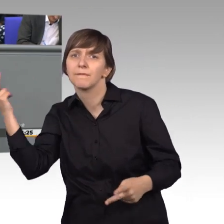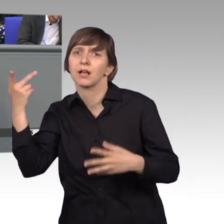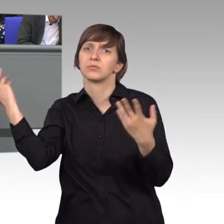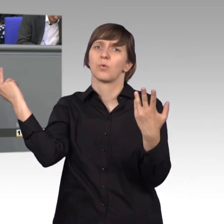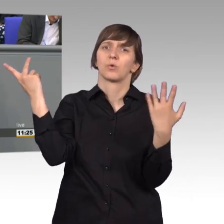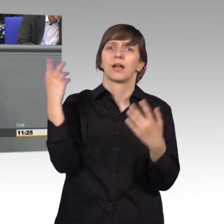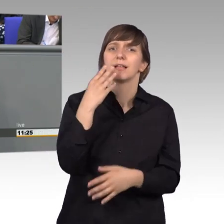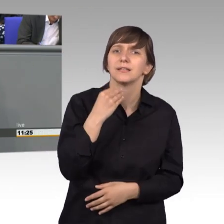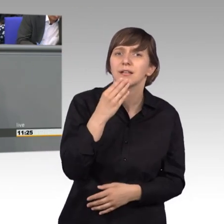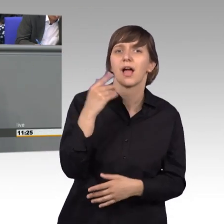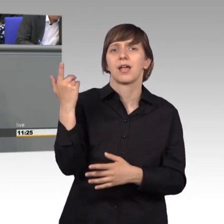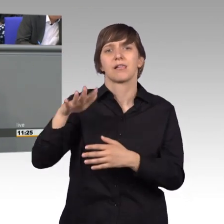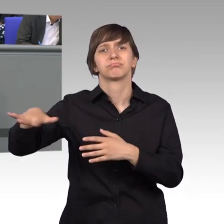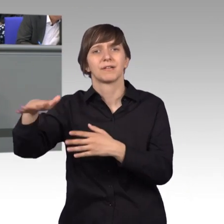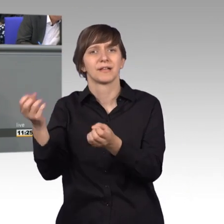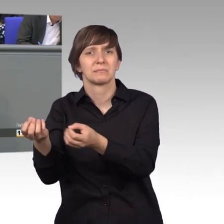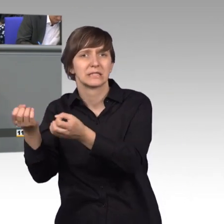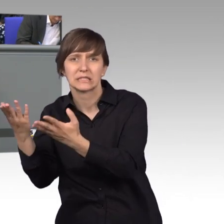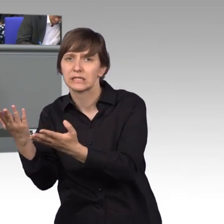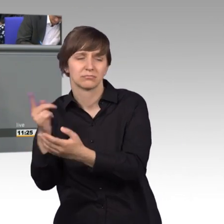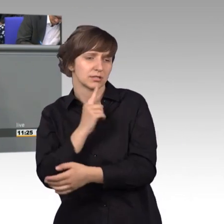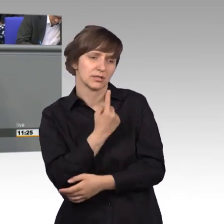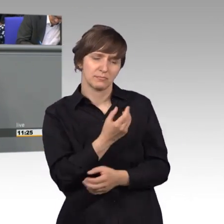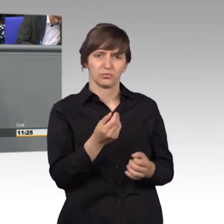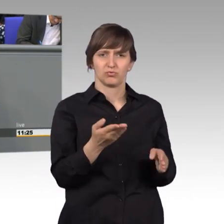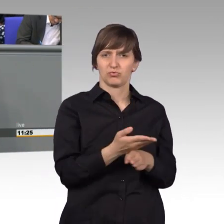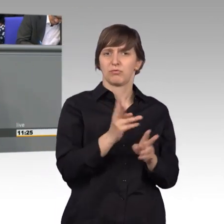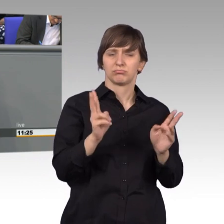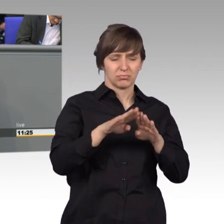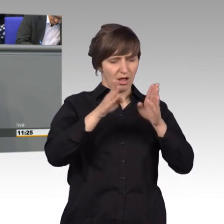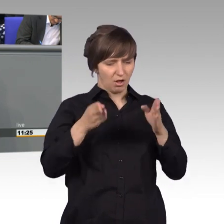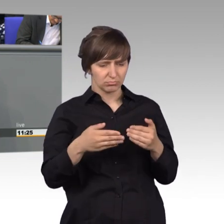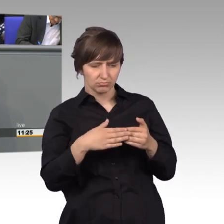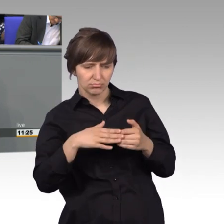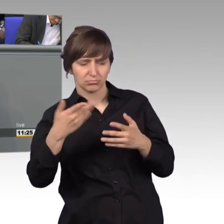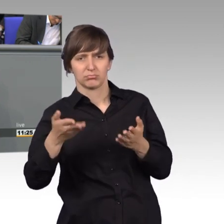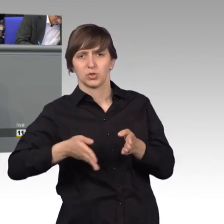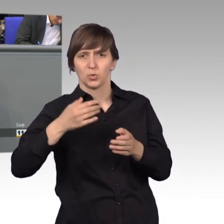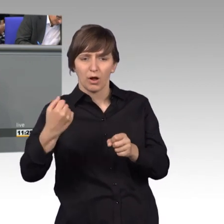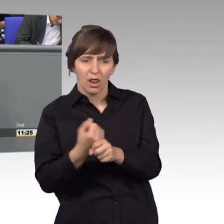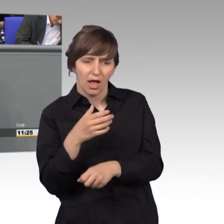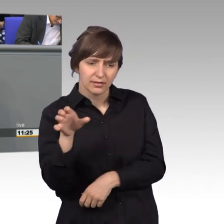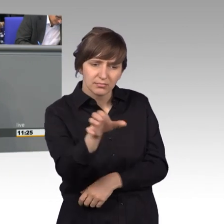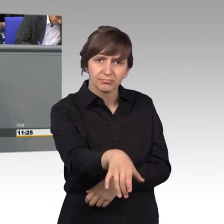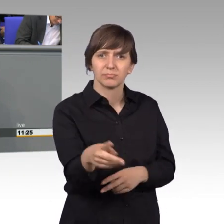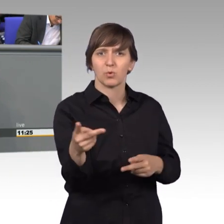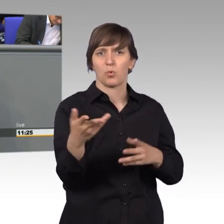Sondern sie stört, dass die Bahngleise endlich tiefergelegt werden vorm Haus und dass dieser Netzverteilkasten, wie wir erfolgreich bringen konnten,